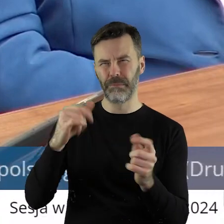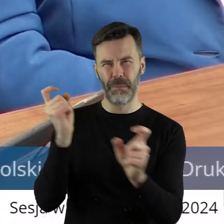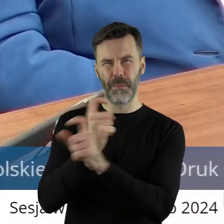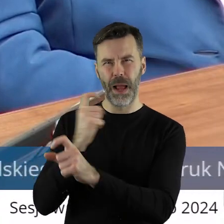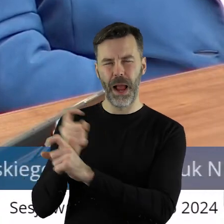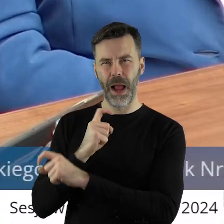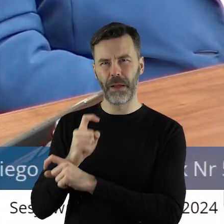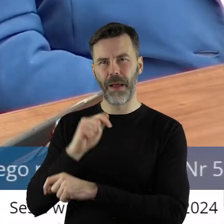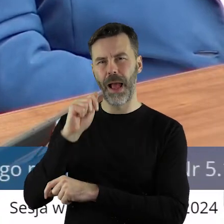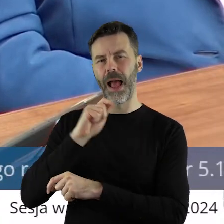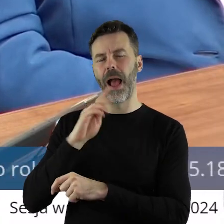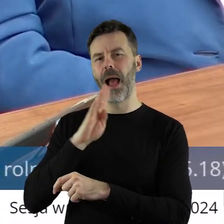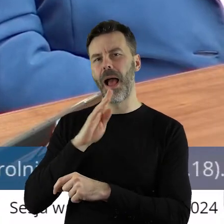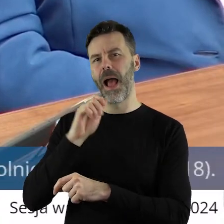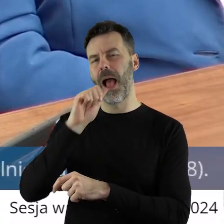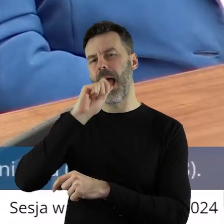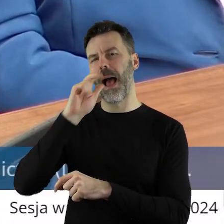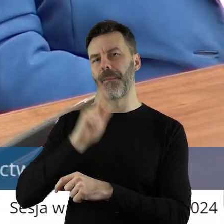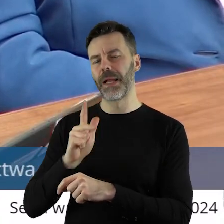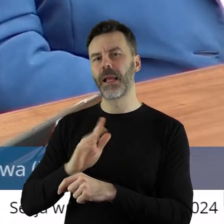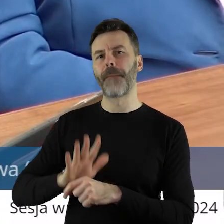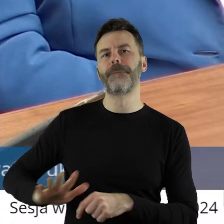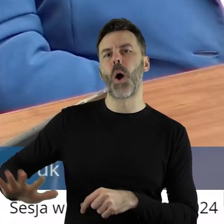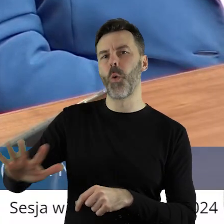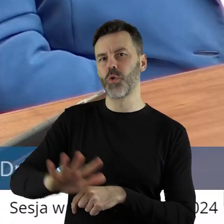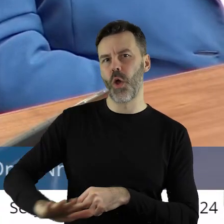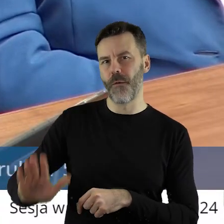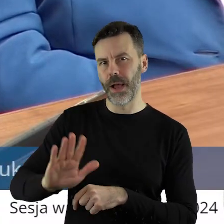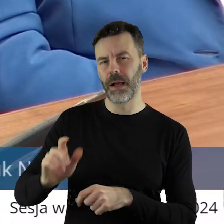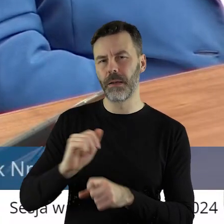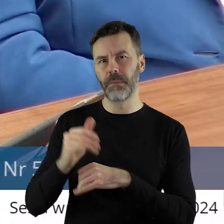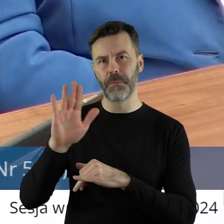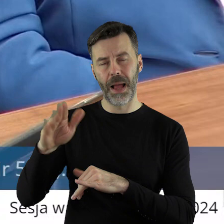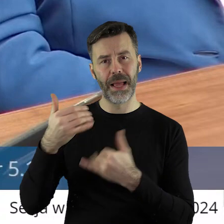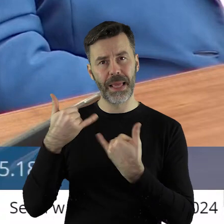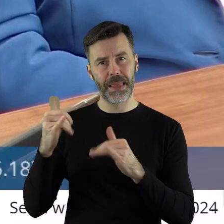inne kraje Ameryki Południowej, gdzie są inne uwarunkowania klimatyczne.